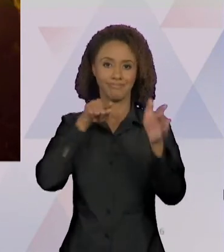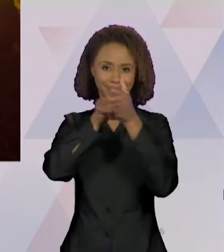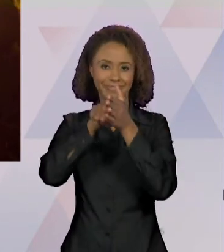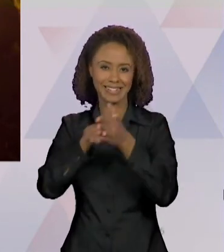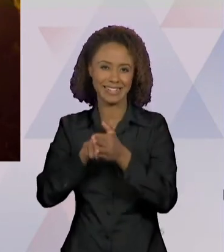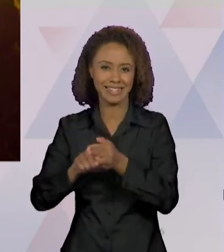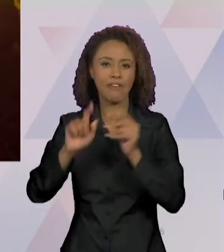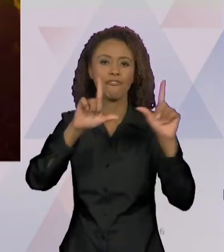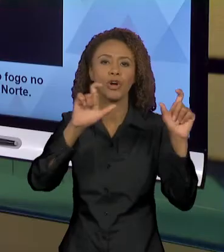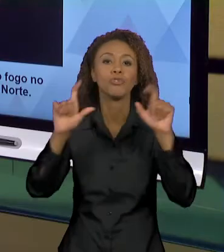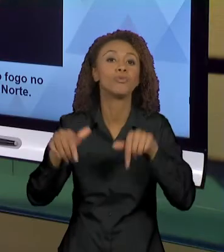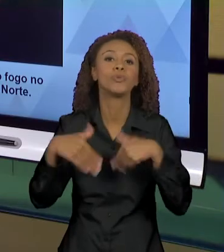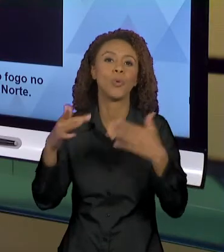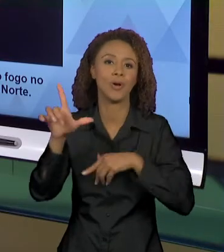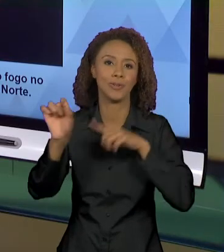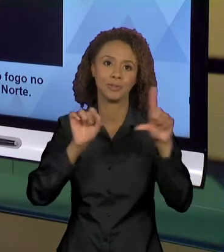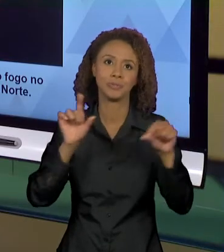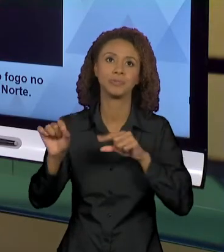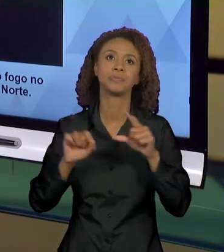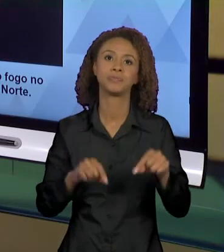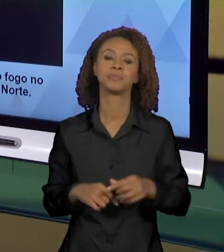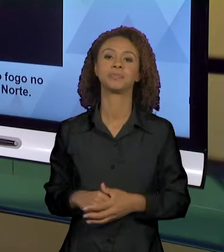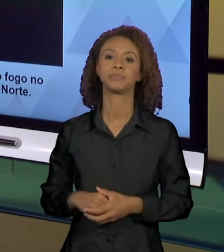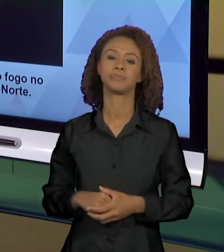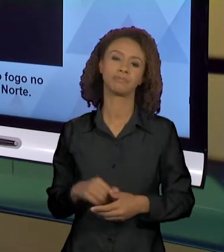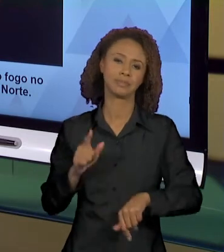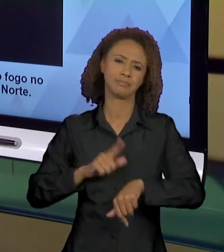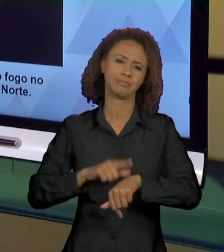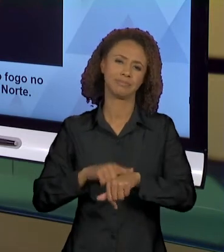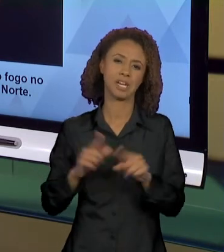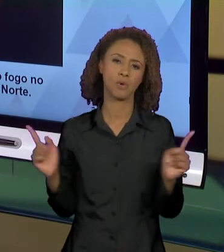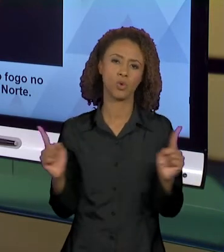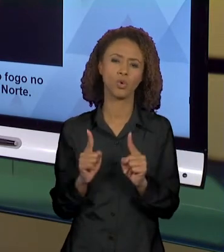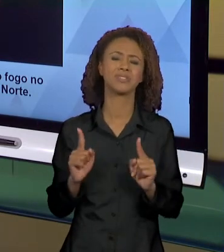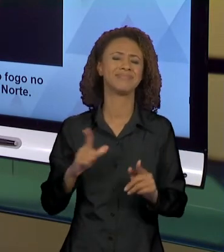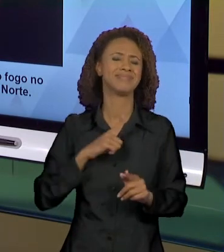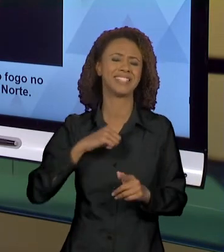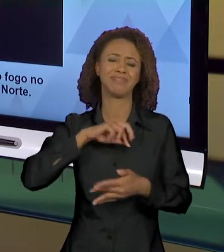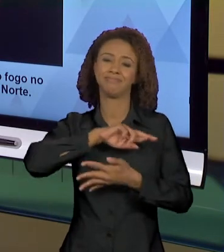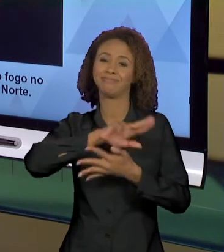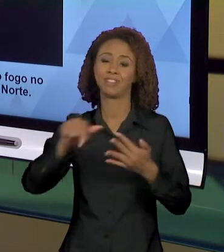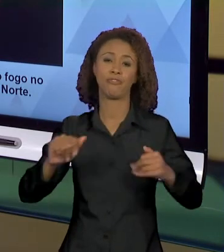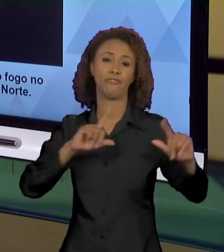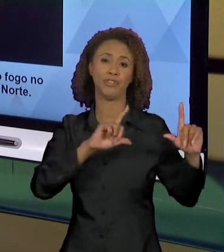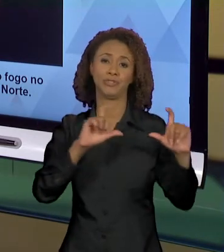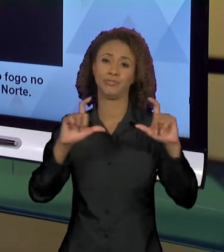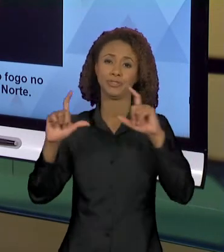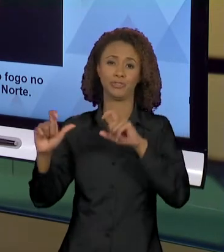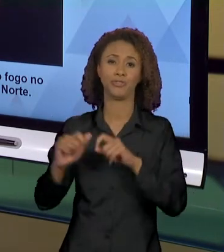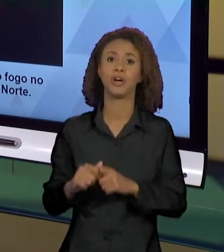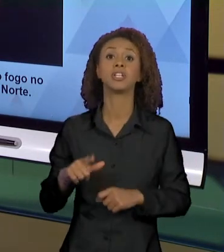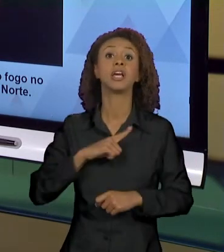NESSA AULA, QUE TEM UMA CURTA DURAÇÃO, E MUITAS FOTOS. ENTÃO, NÓS TEMOS FOTOS DO FOGO, MAS UM DIA